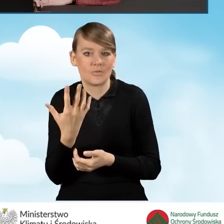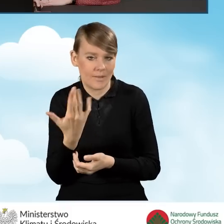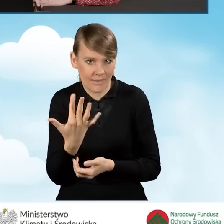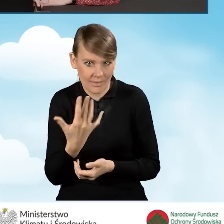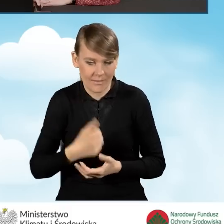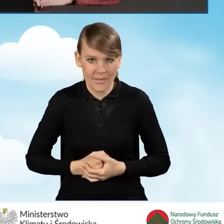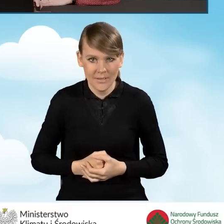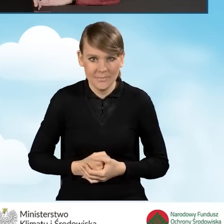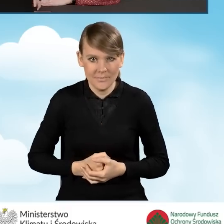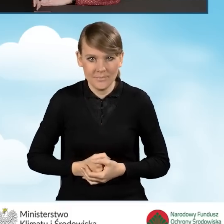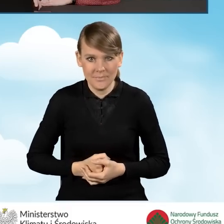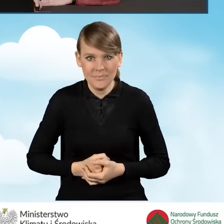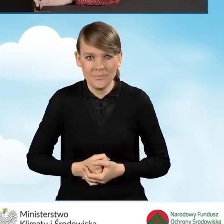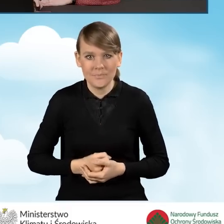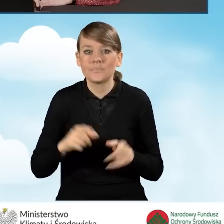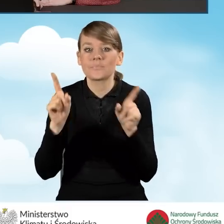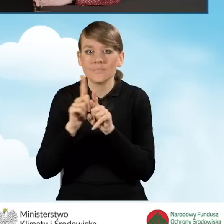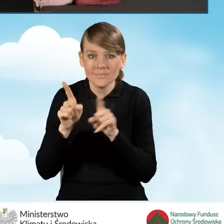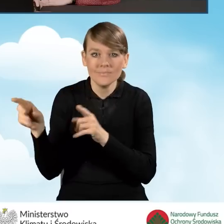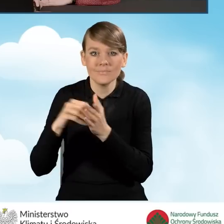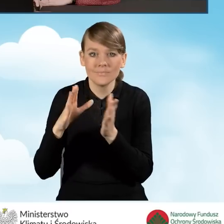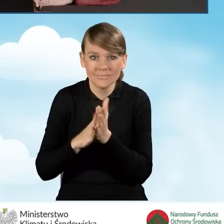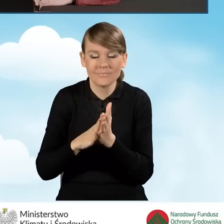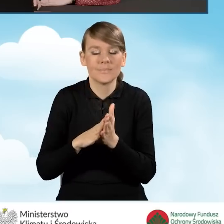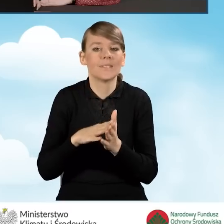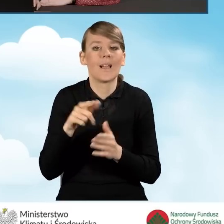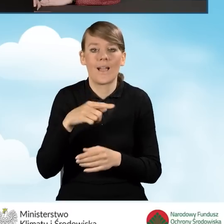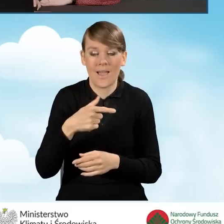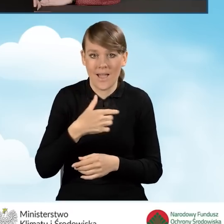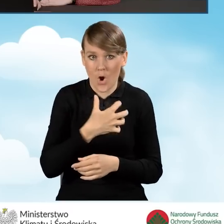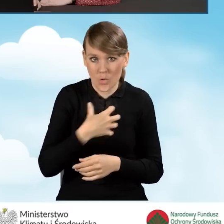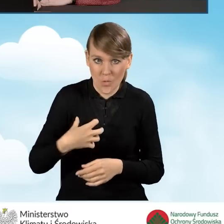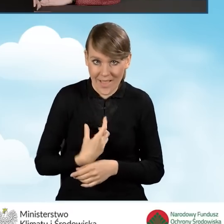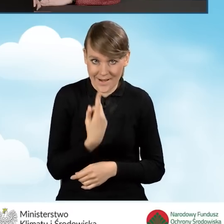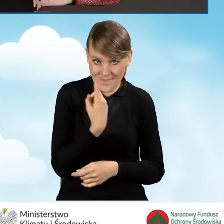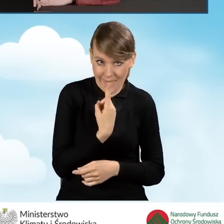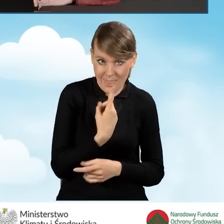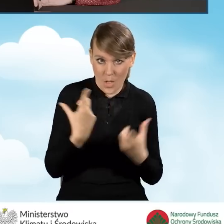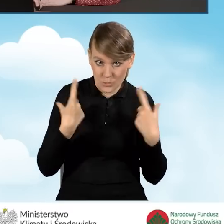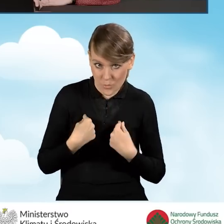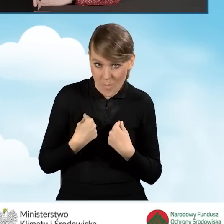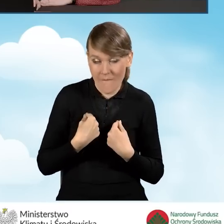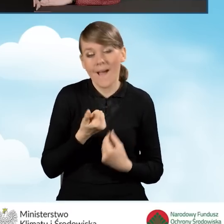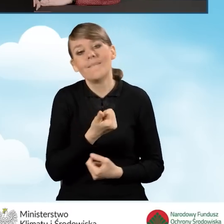Natomiast jednocześnie wskazujemy, że prowadzimy gospodarstwo jednoosobowe bądź wieloosobowe i w zależności od tego,